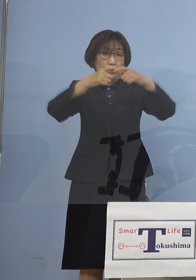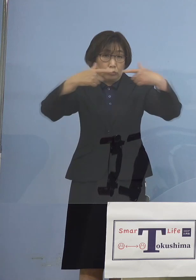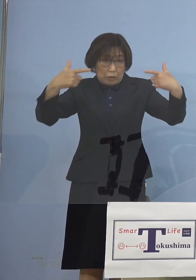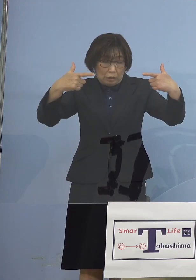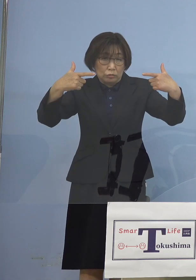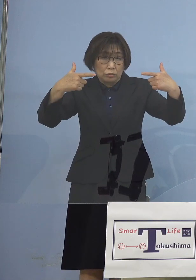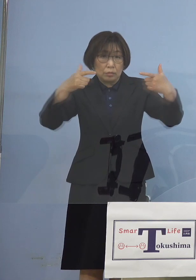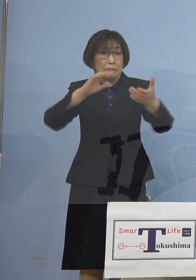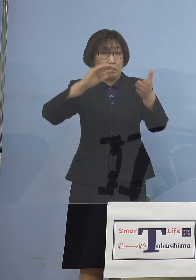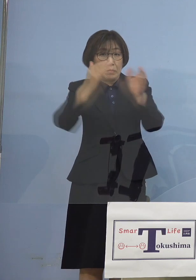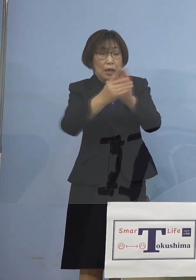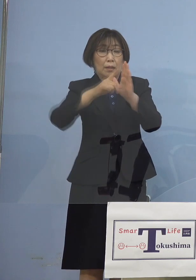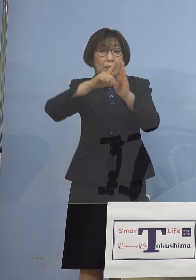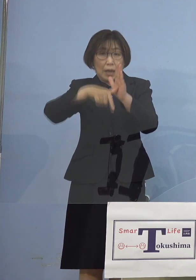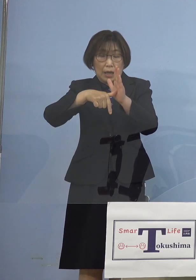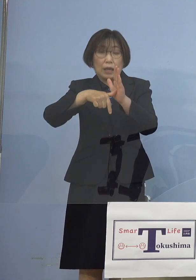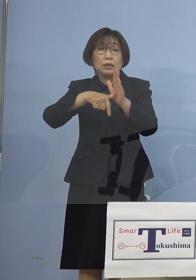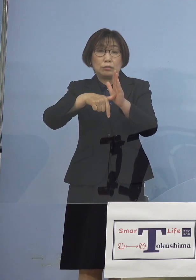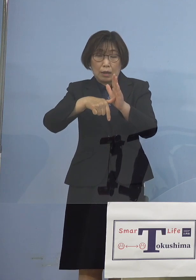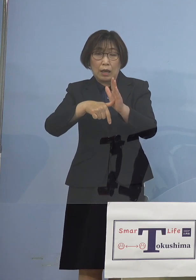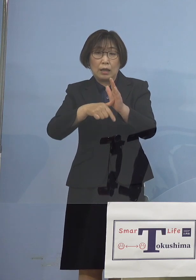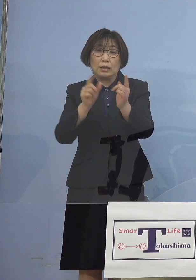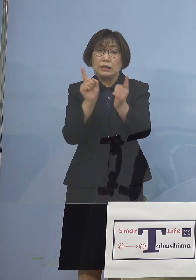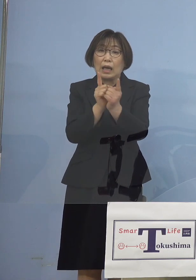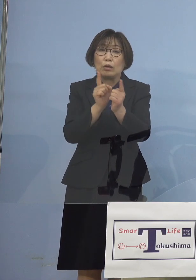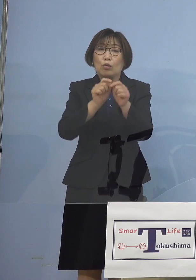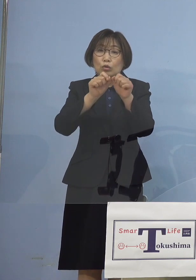西村大臣から まずは総括でのお話があり